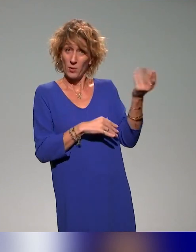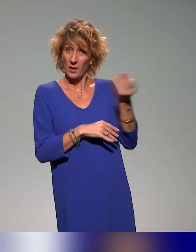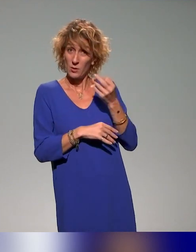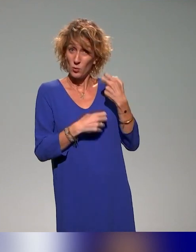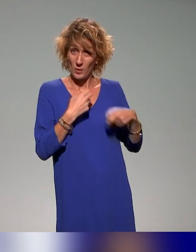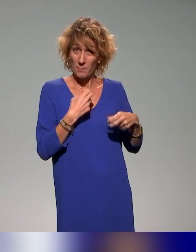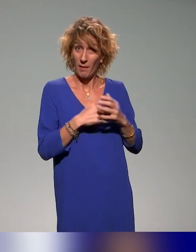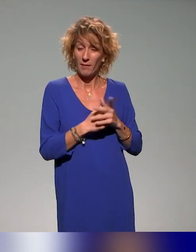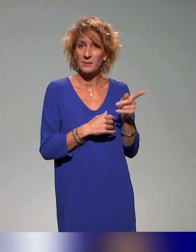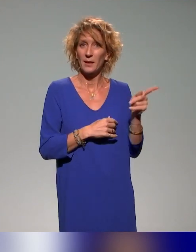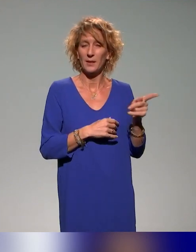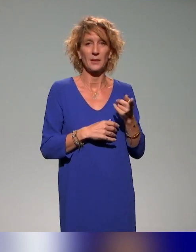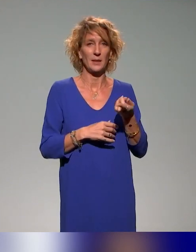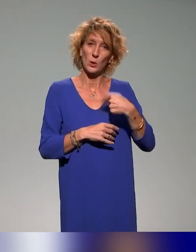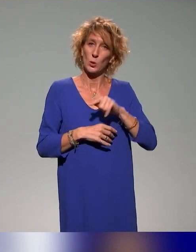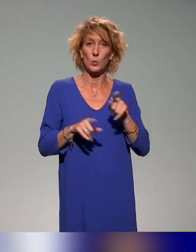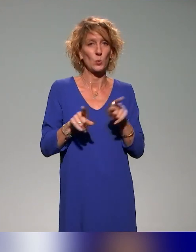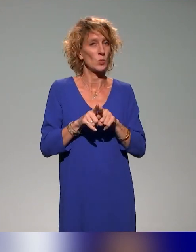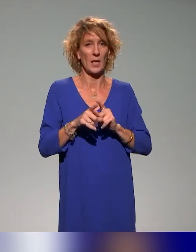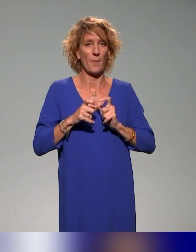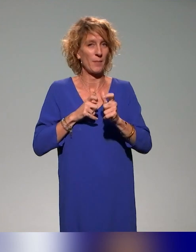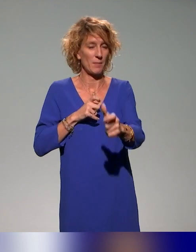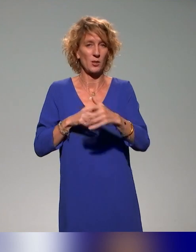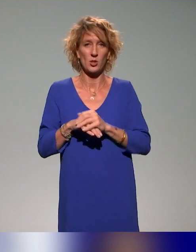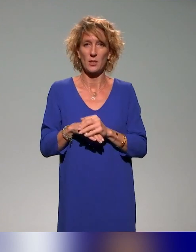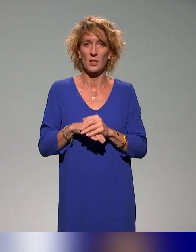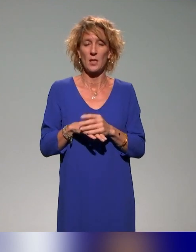aussi la démarche dans laquelle on s'inscrit avec l'idée aussi,